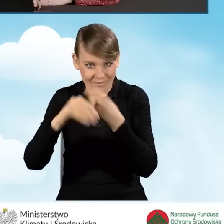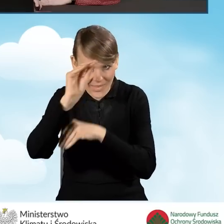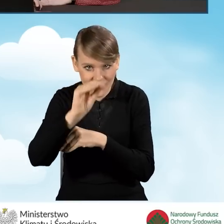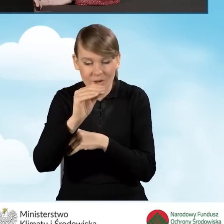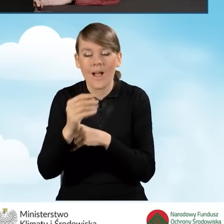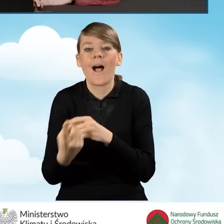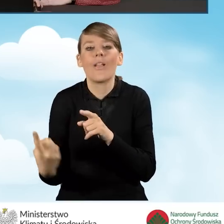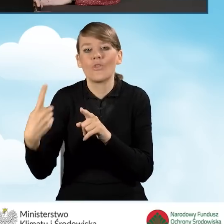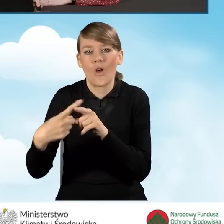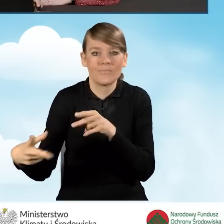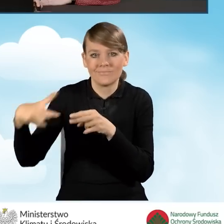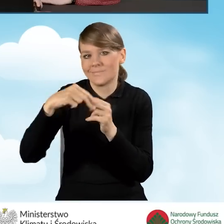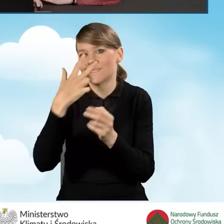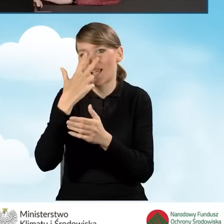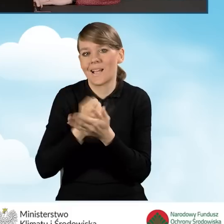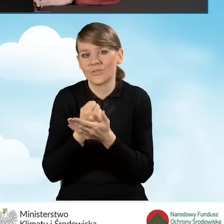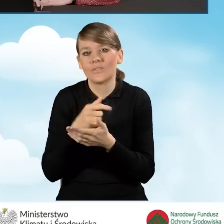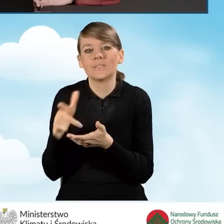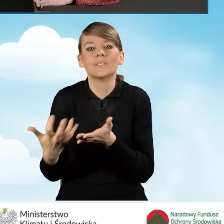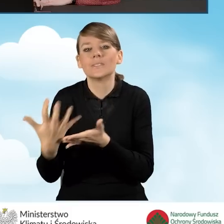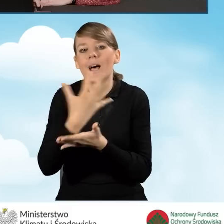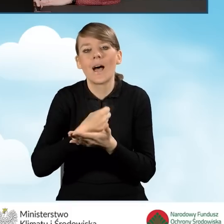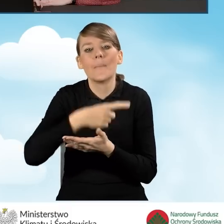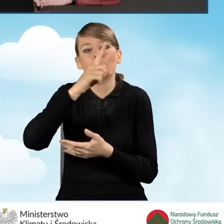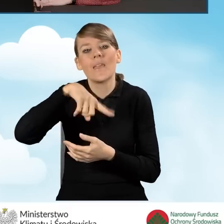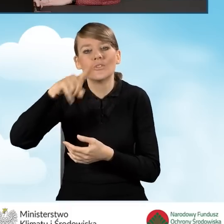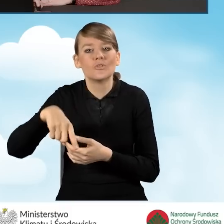do wniosku zaświadczenie potwierdzające ten przeciętny miesięczny dochód.